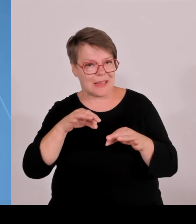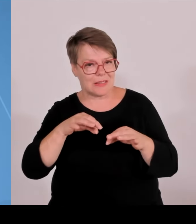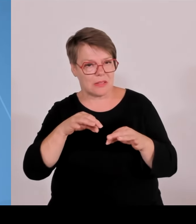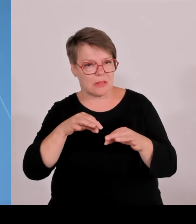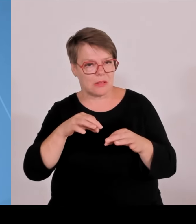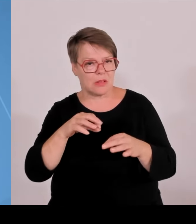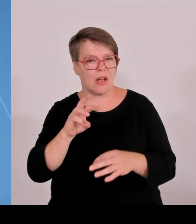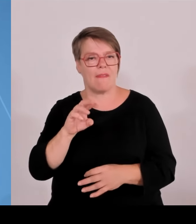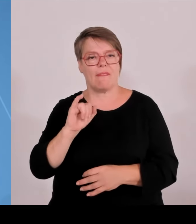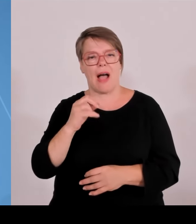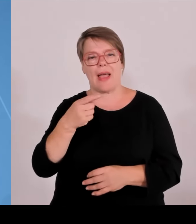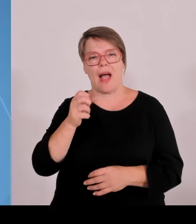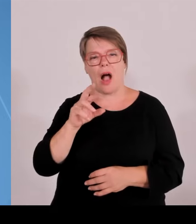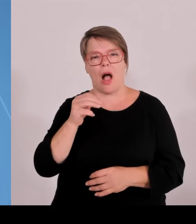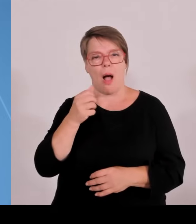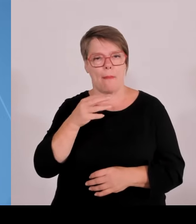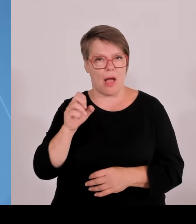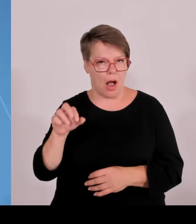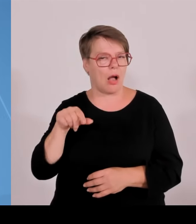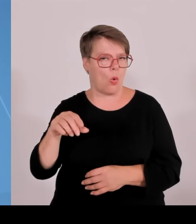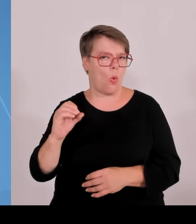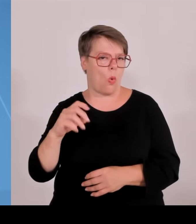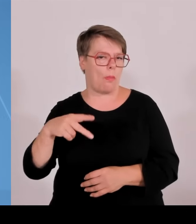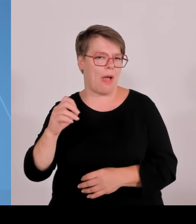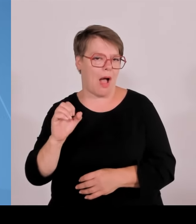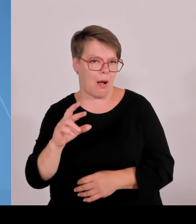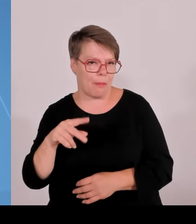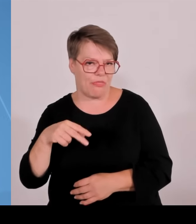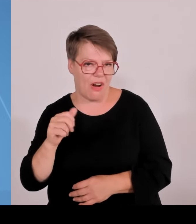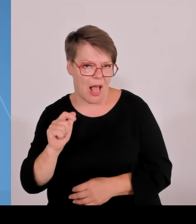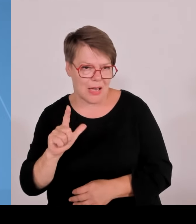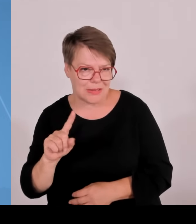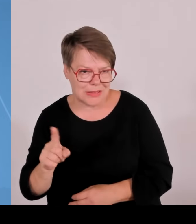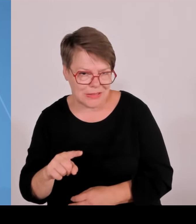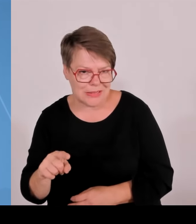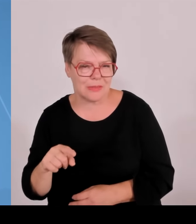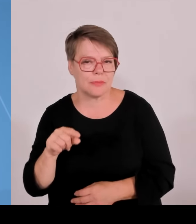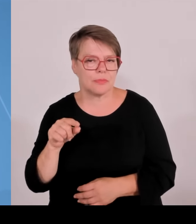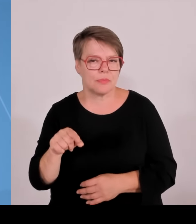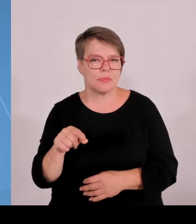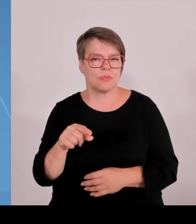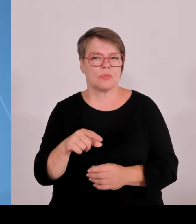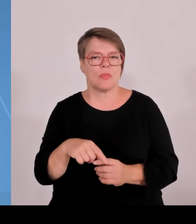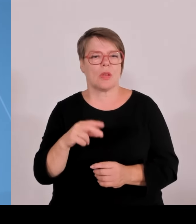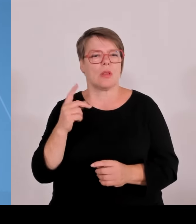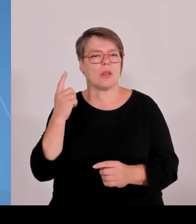kommen noch dazu in Lauf das Thema Automatisierung, Leichtbau, Robotik mit der Technischen Hochschule Nürnberg